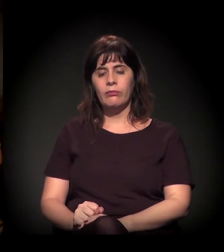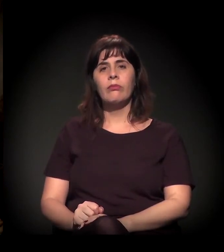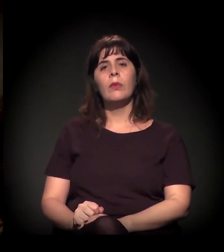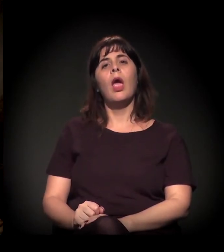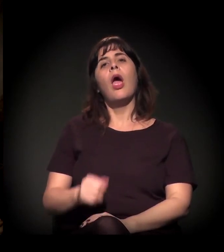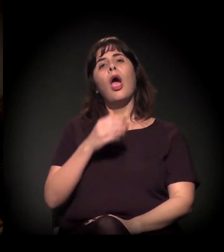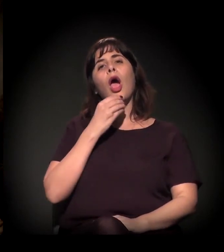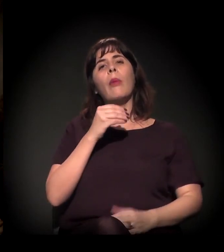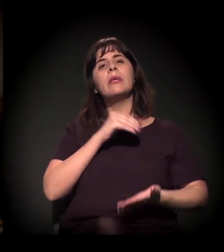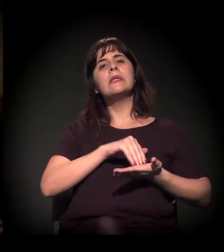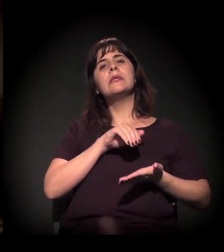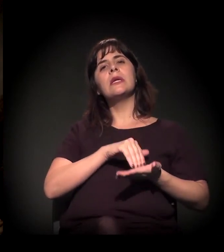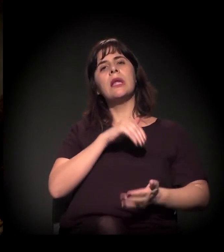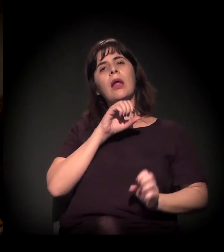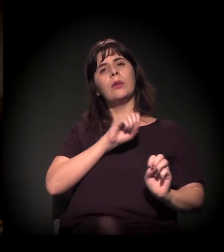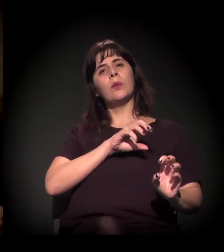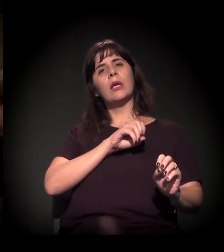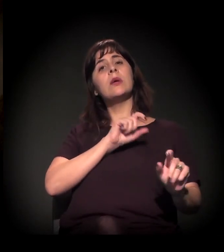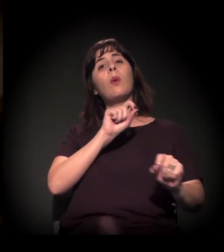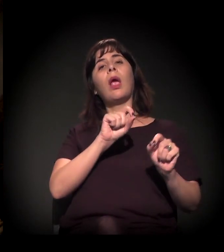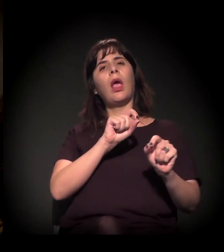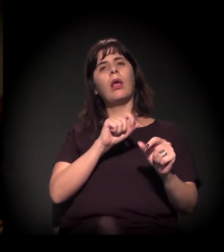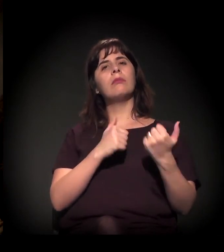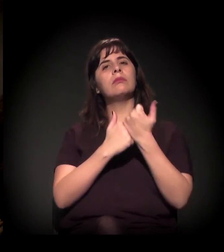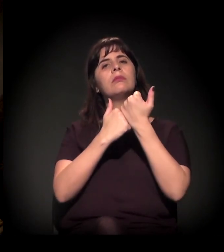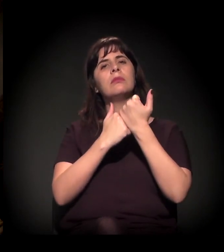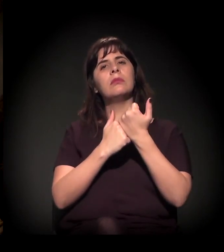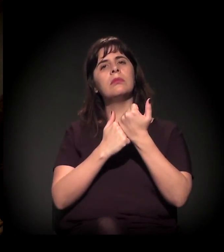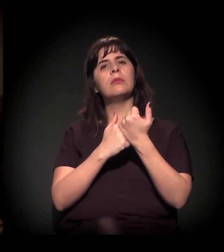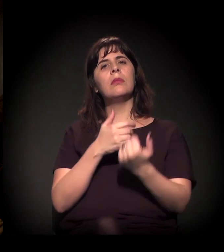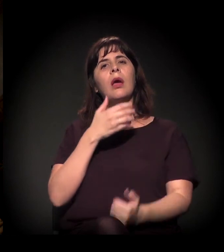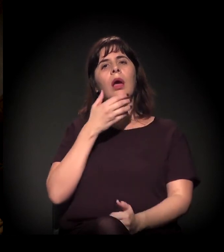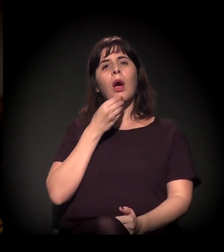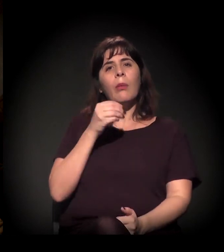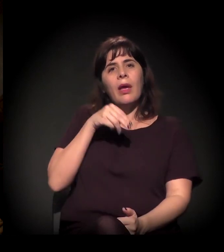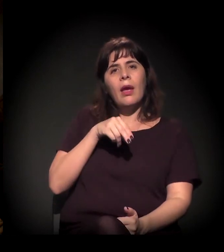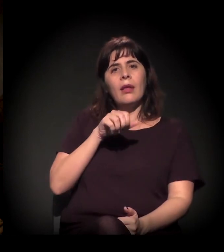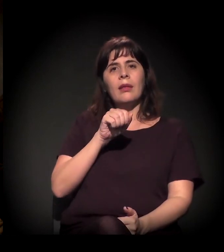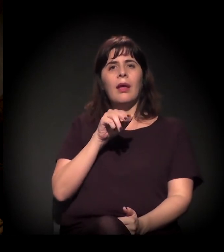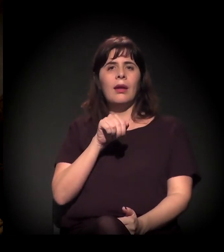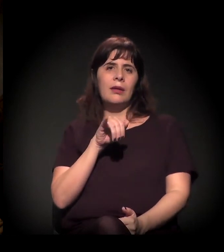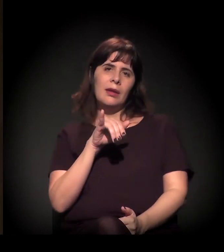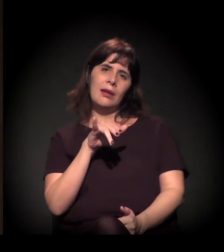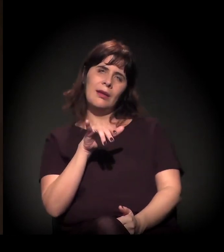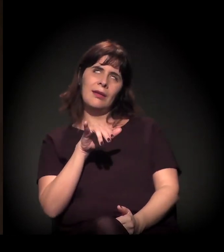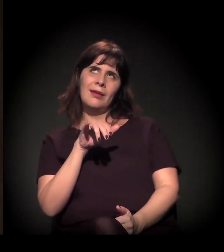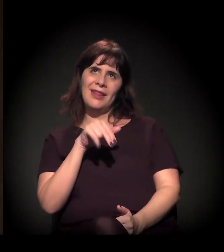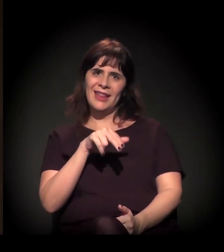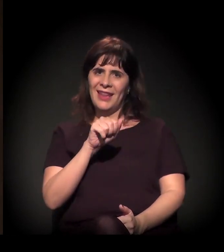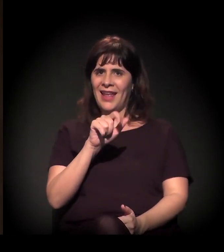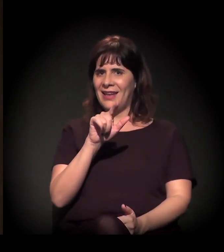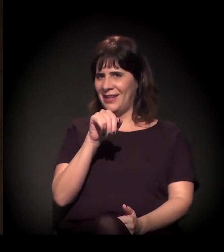do que o ex-presidente do Tribunal de Justiça, que é o Nalini.